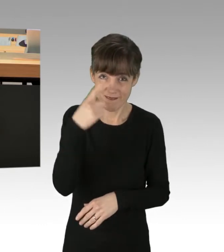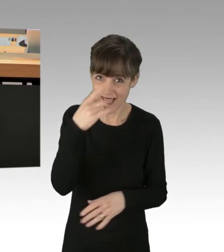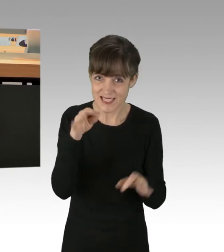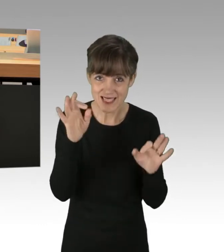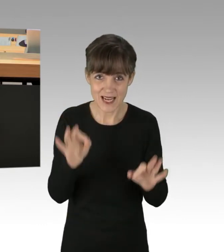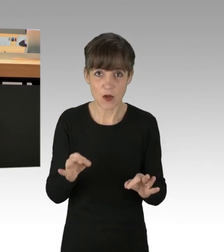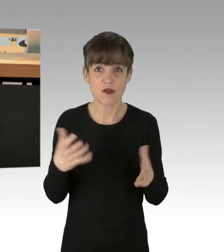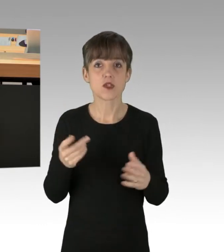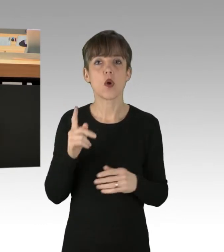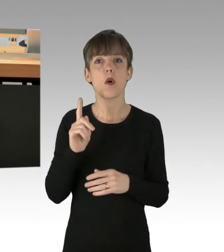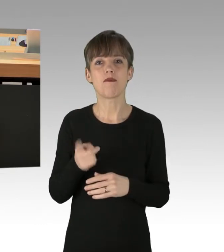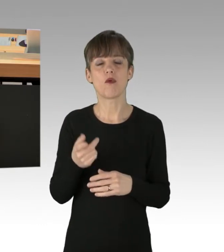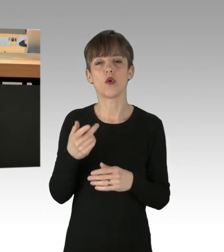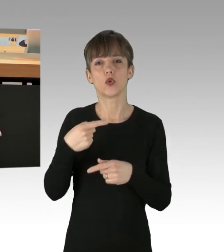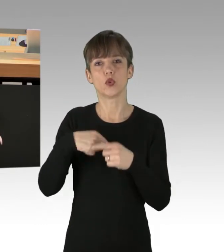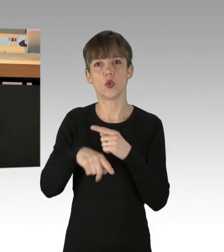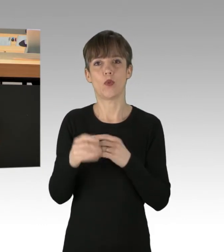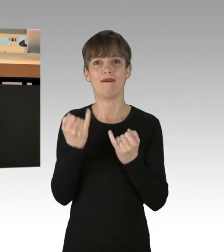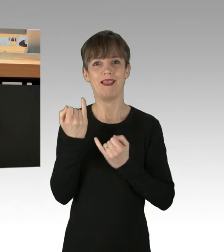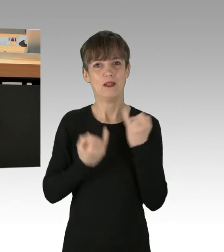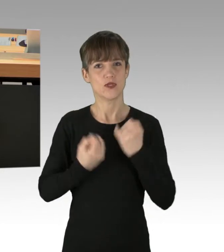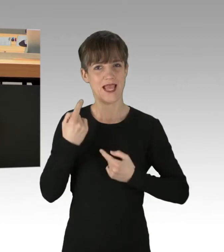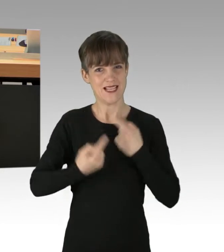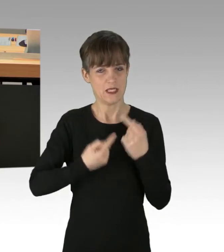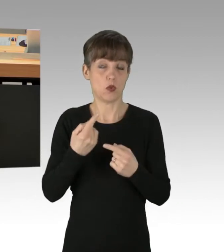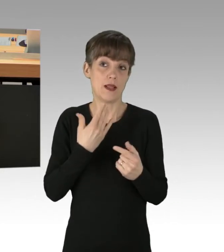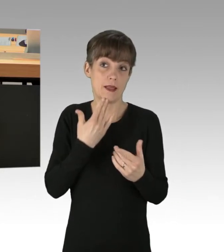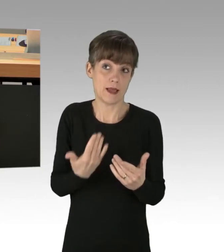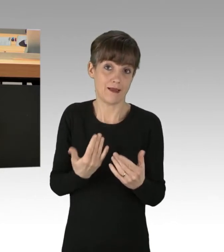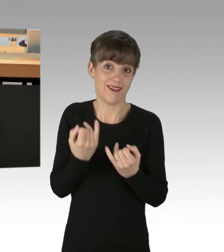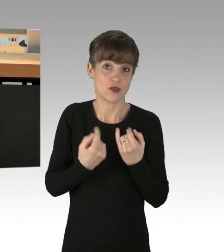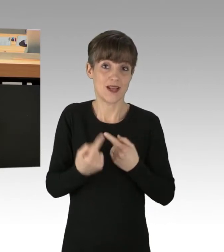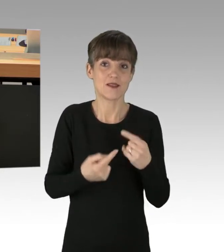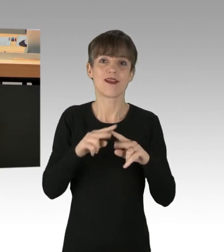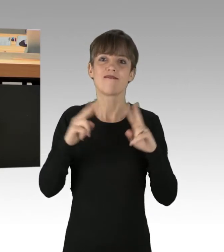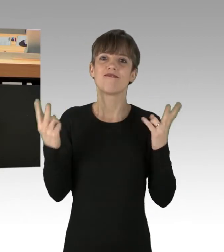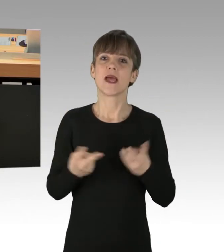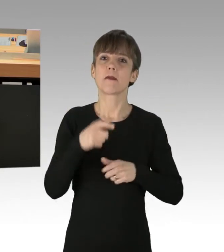Obwohl durch oder Dank der Industrialisierung die Weltbevölkerung auf fast acht Milliarden Menschen angewachsen ist